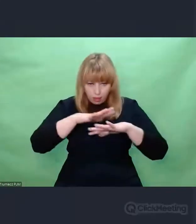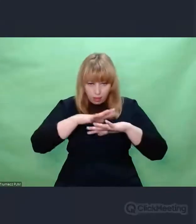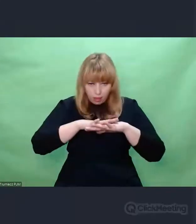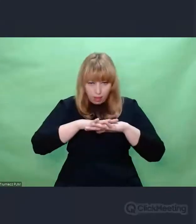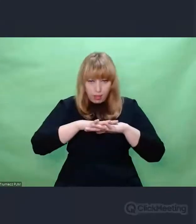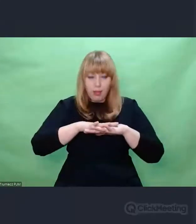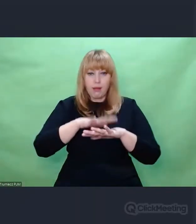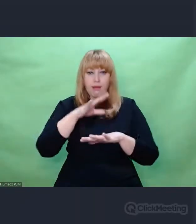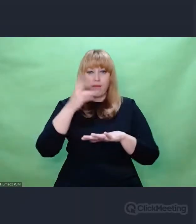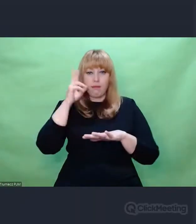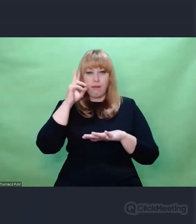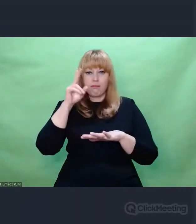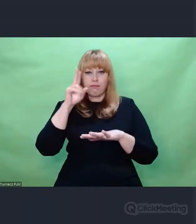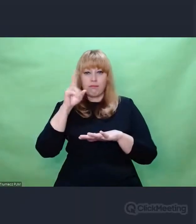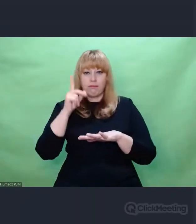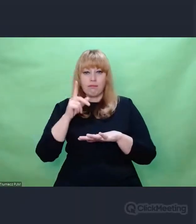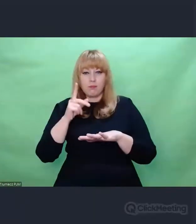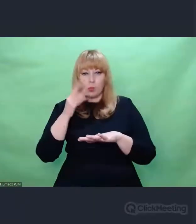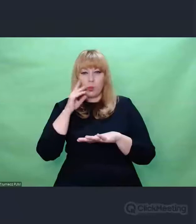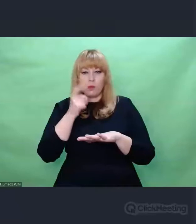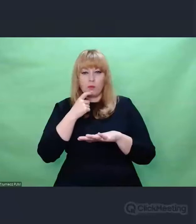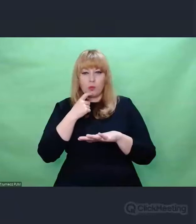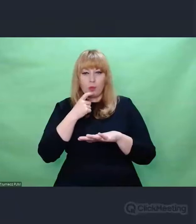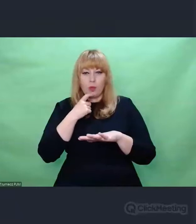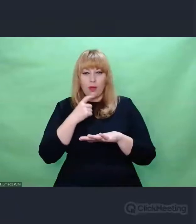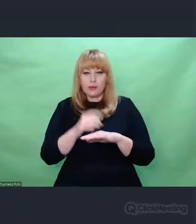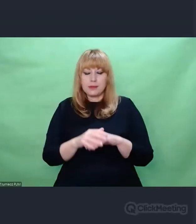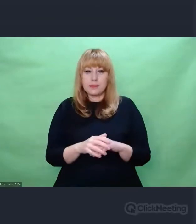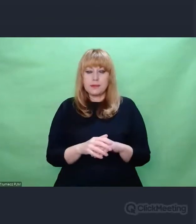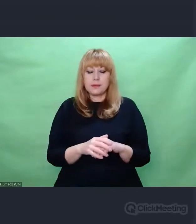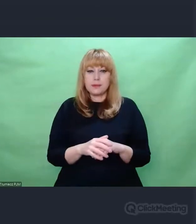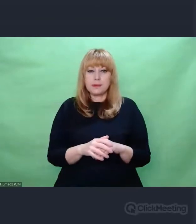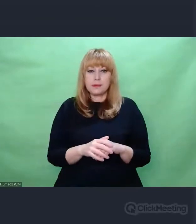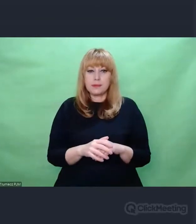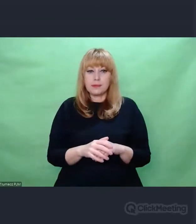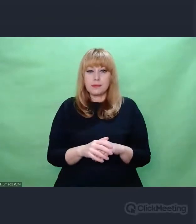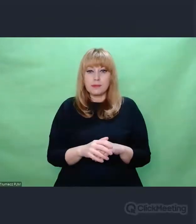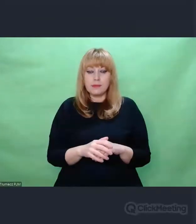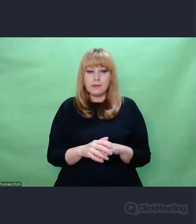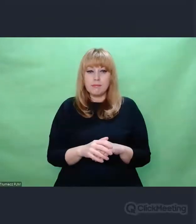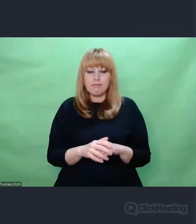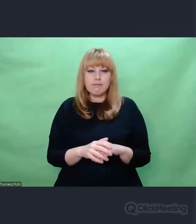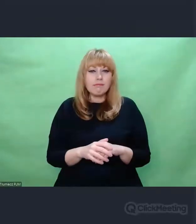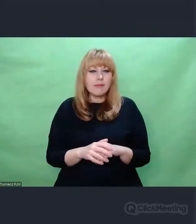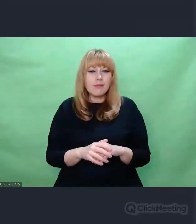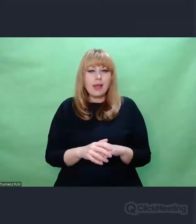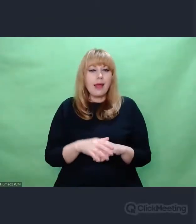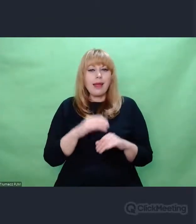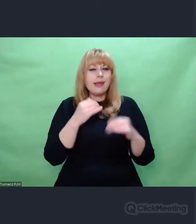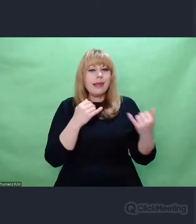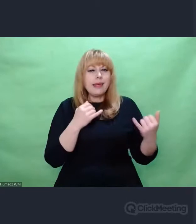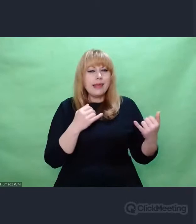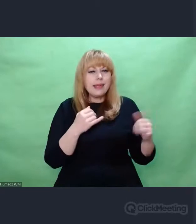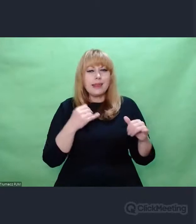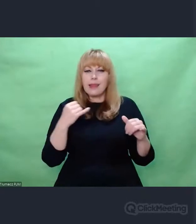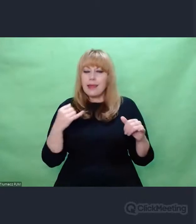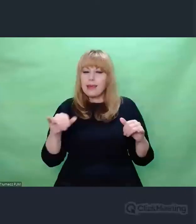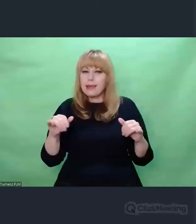To, co różni prawdziwą twórczość